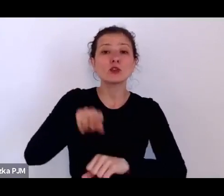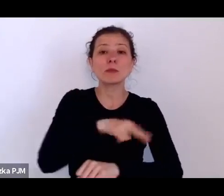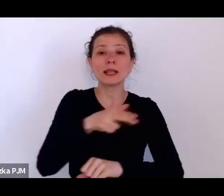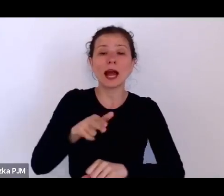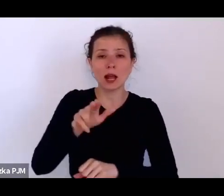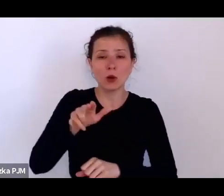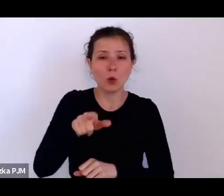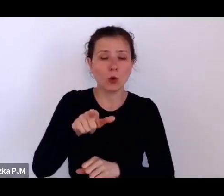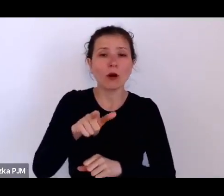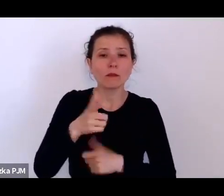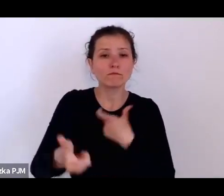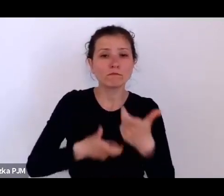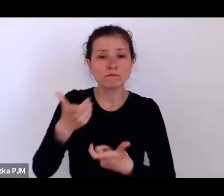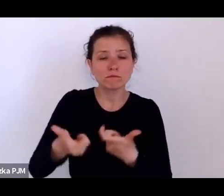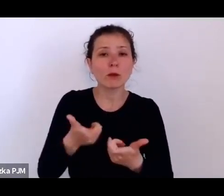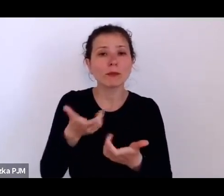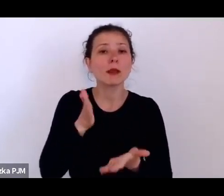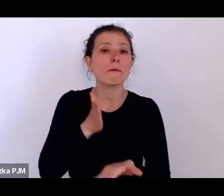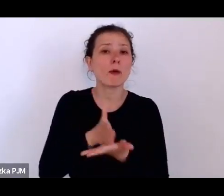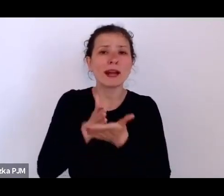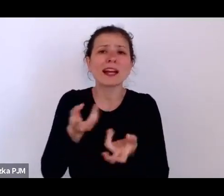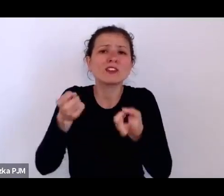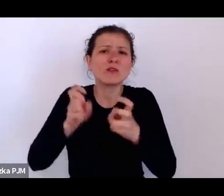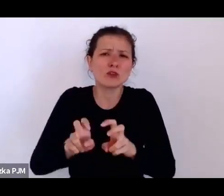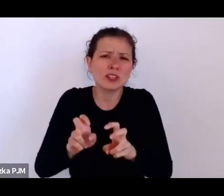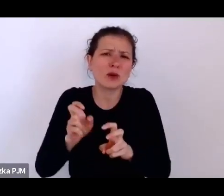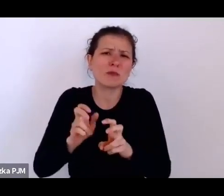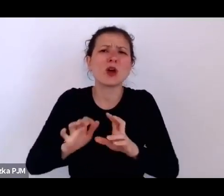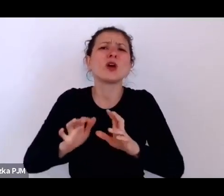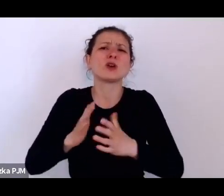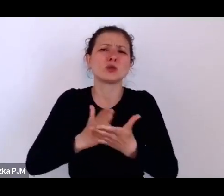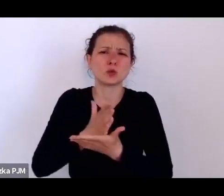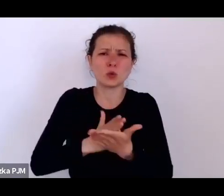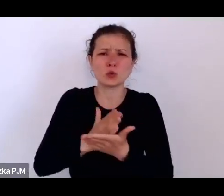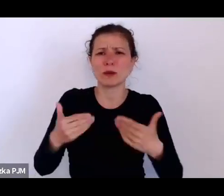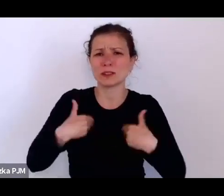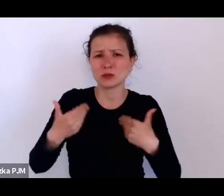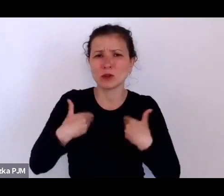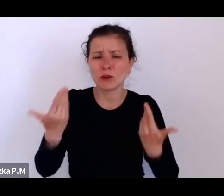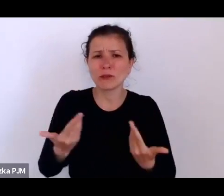czy coś na kształt Ministerstwa Zdrowia, to dary amerykańskie były wielkości ...